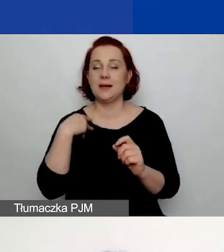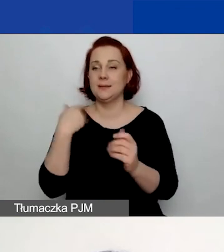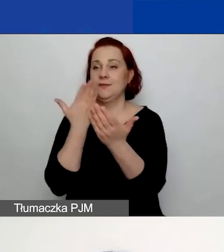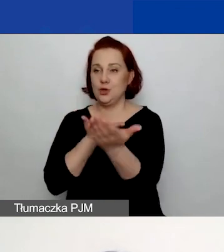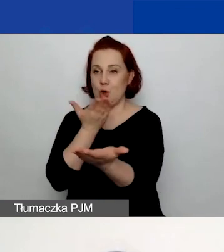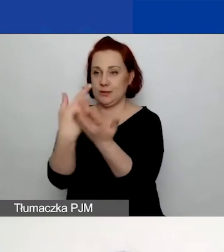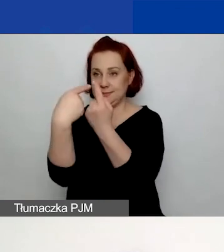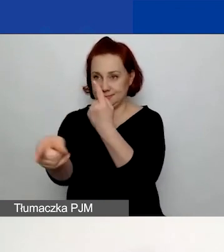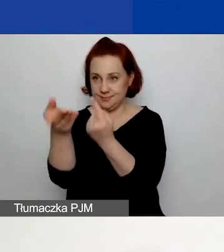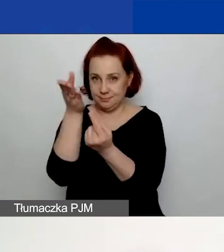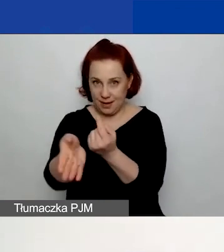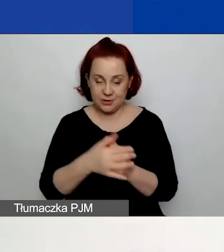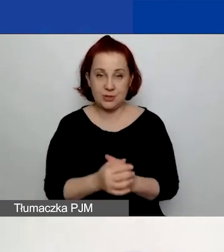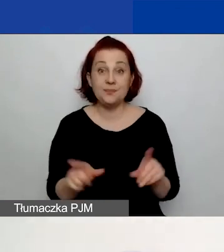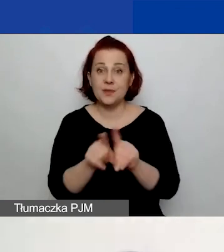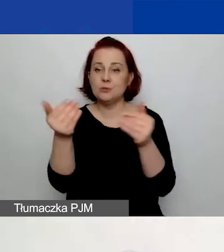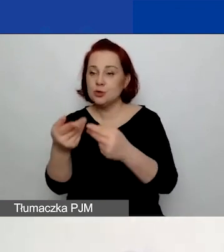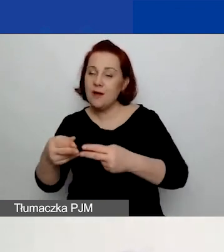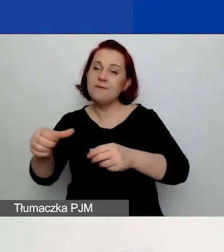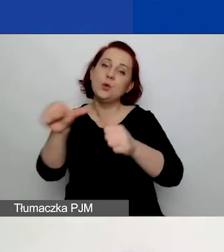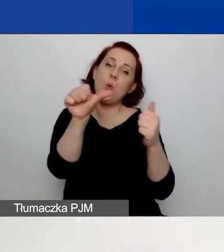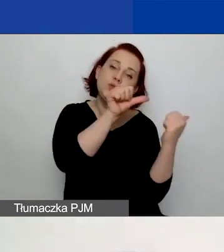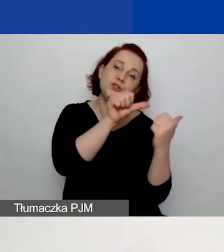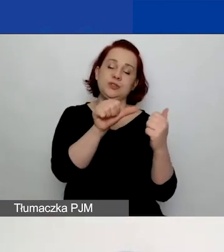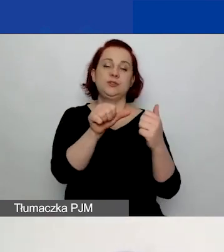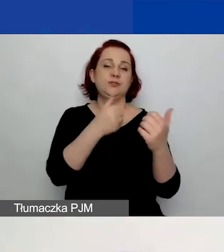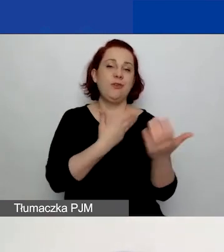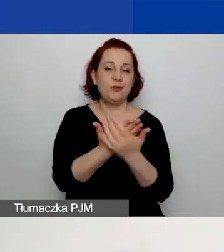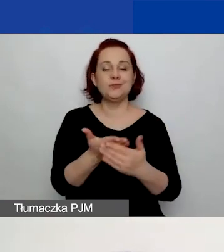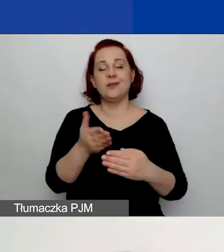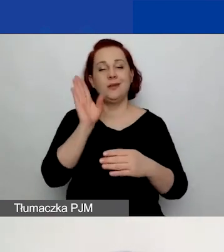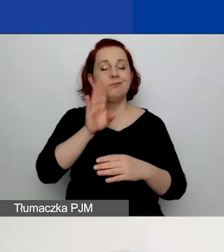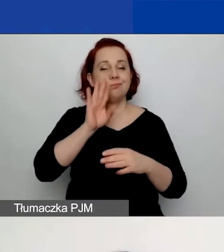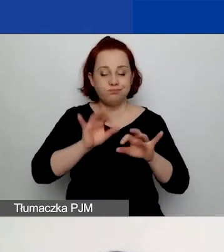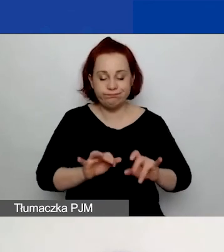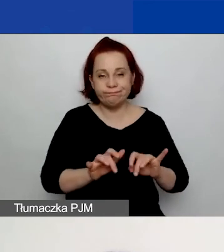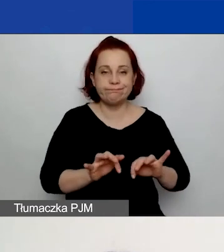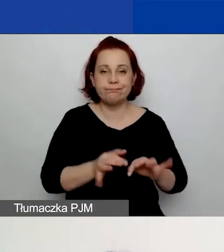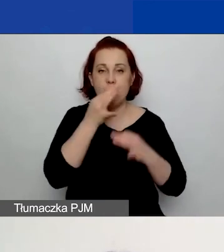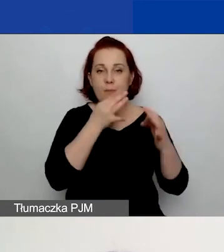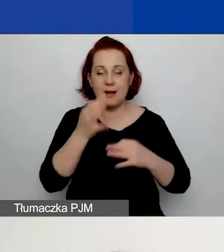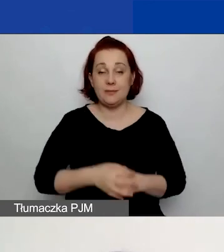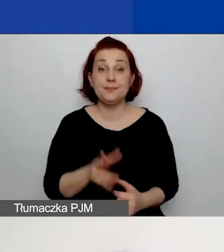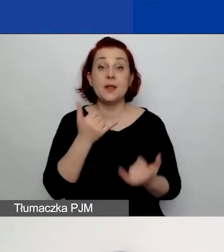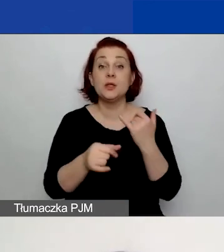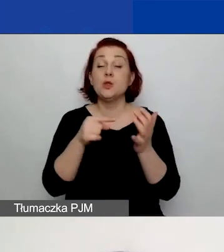Możecie oczywiście też wrócić do wniosku i pracować nad nim dalej. Gdy kliknięcie przycisk "Tak, złóż wniosek",